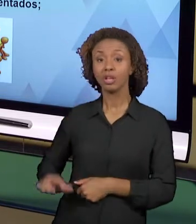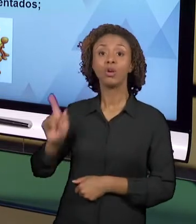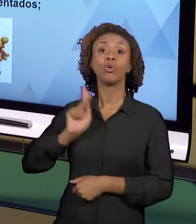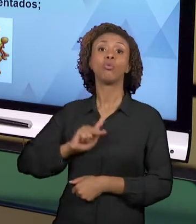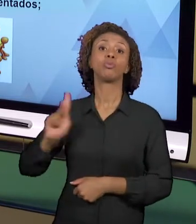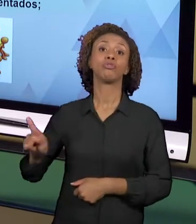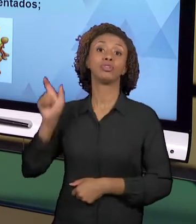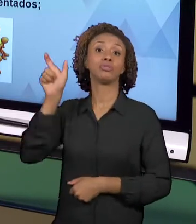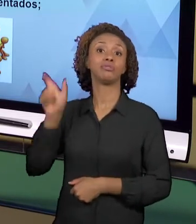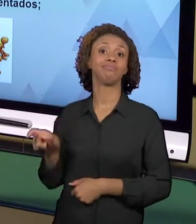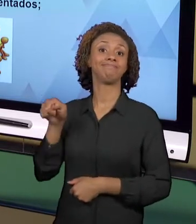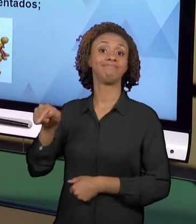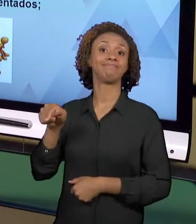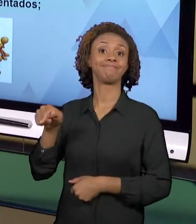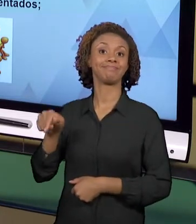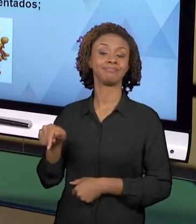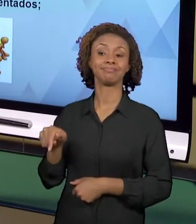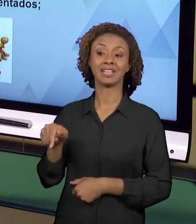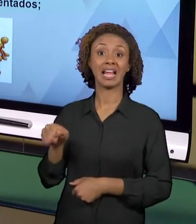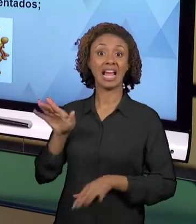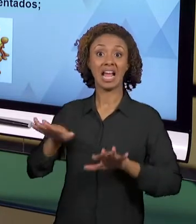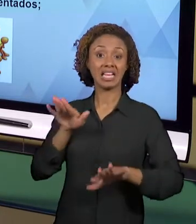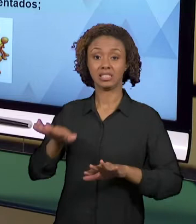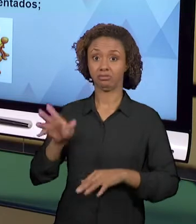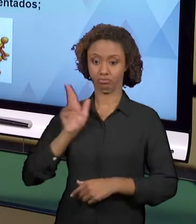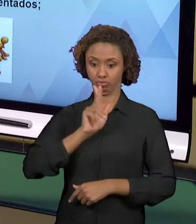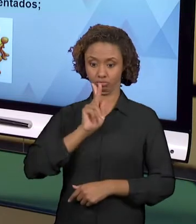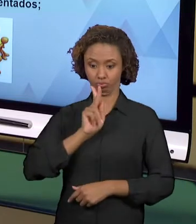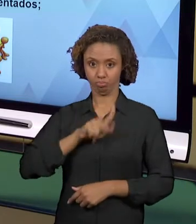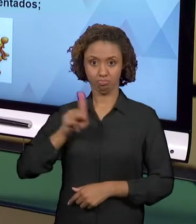PERCEBE, ELE NÃO SE CONCEBE COMO UM PROFISSIONAL